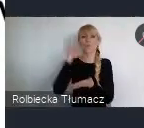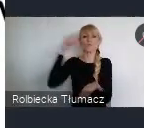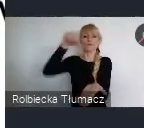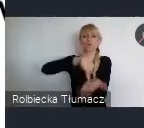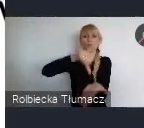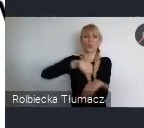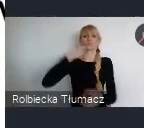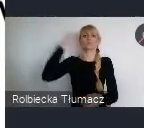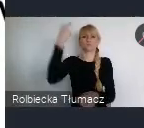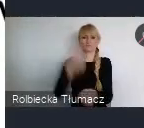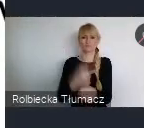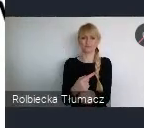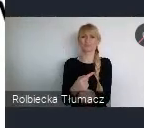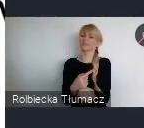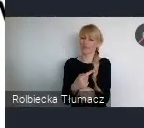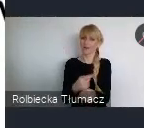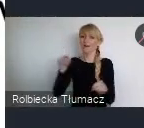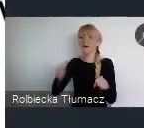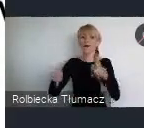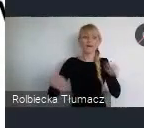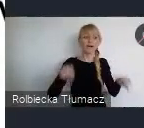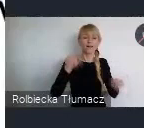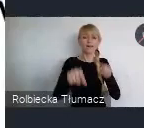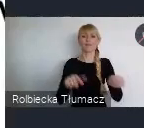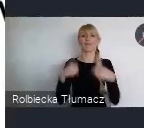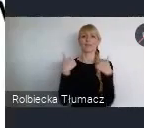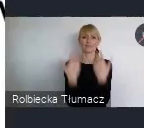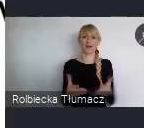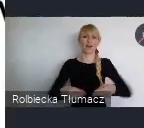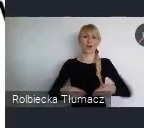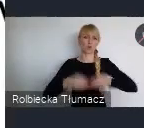dla tych naszych miast, tych naszych regionów.